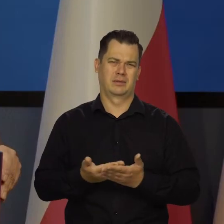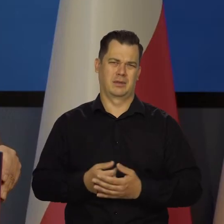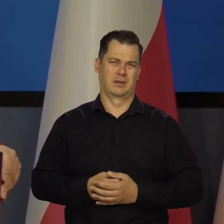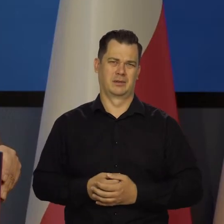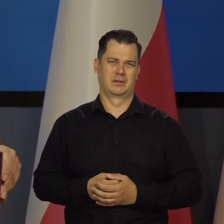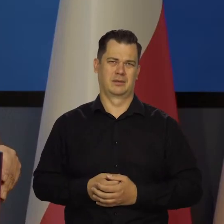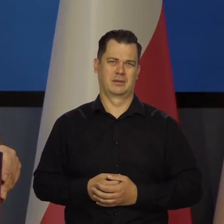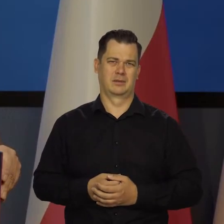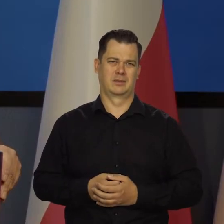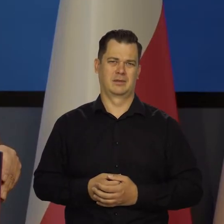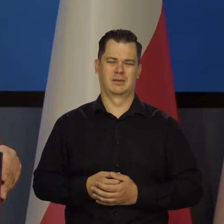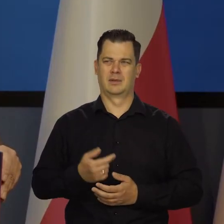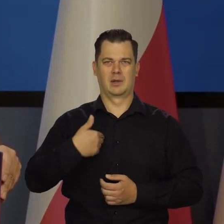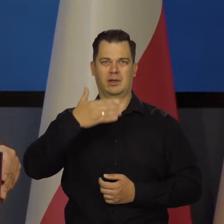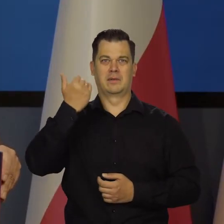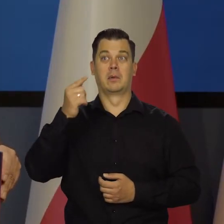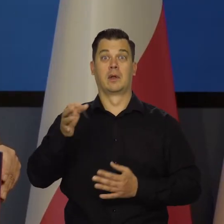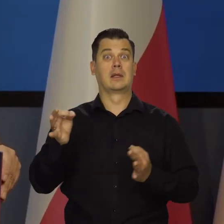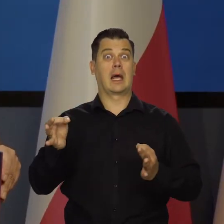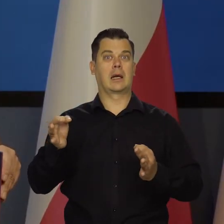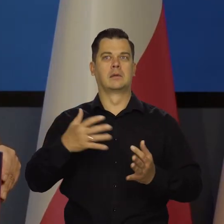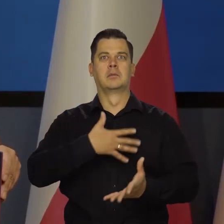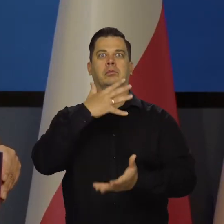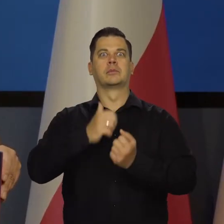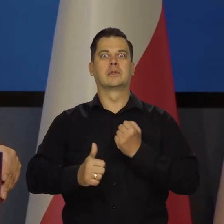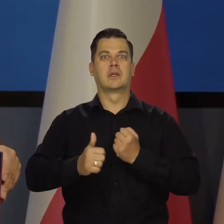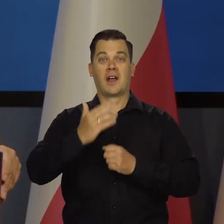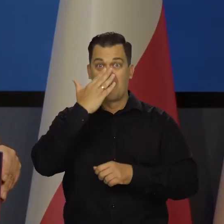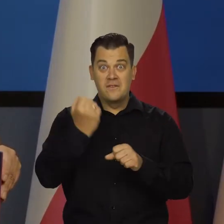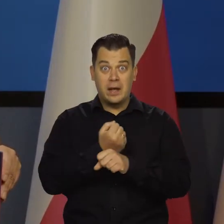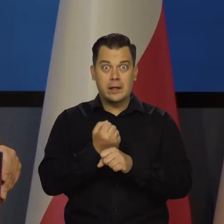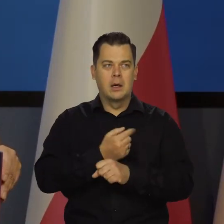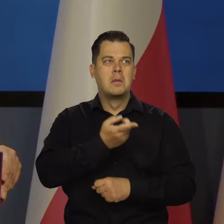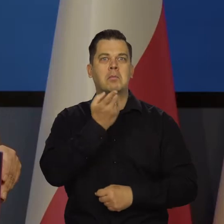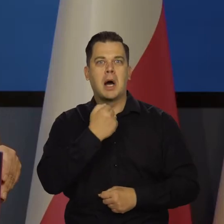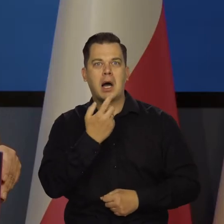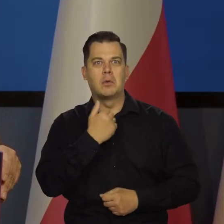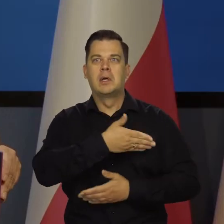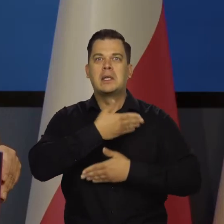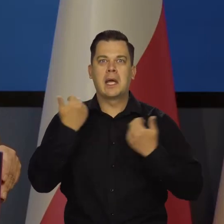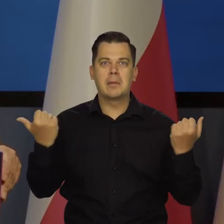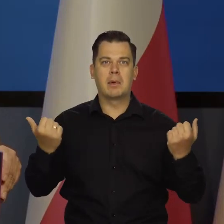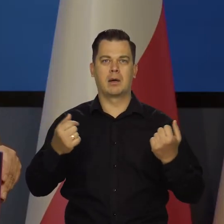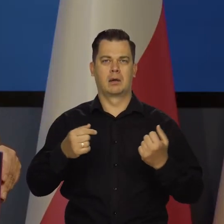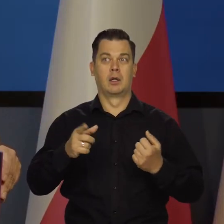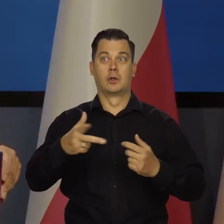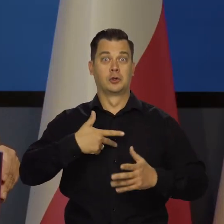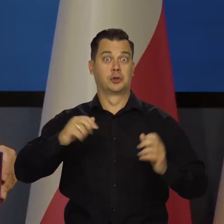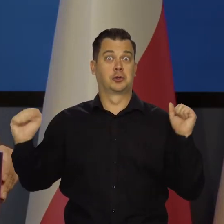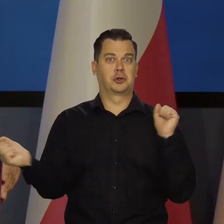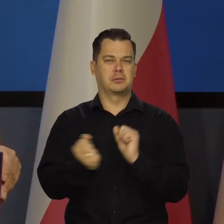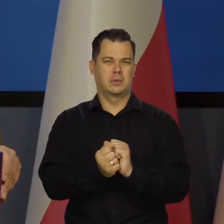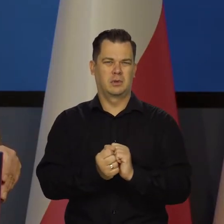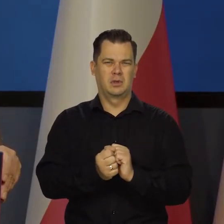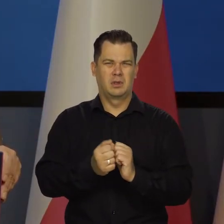Co tam jeszcze? Nawet nie wiem. Teraz się straszy, że węgla panie nie będzie na zimę. Wszyscy zmarzniemy. To są, proszę Państwoa,